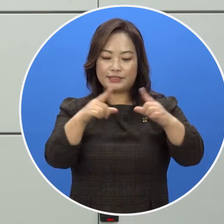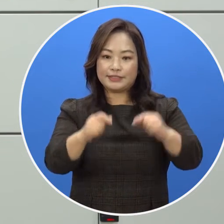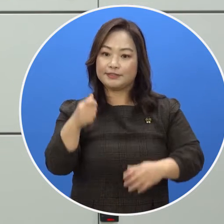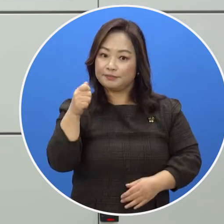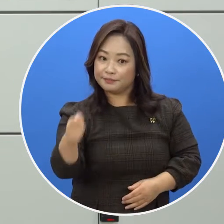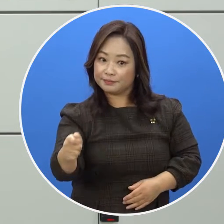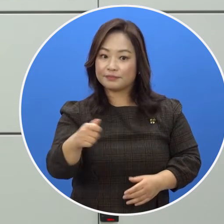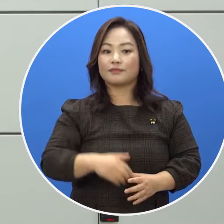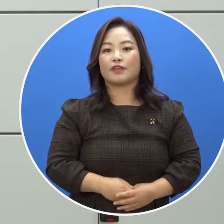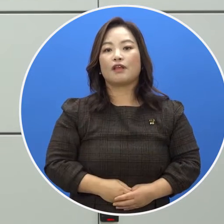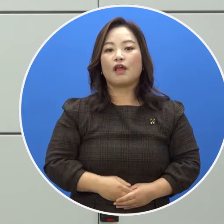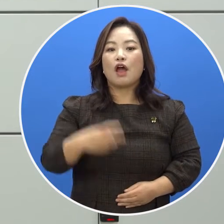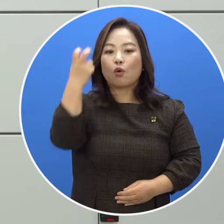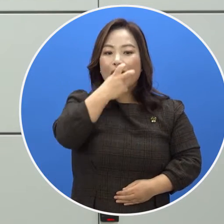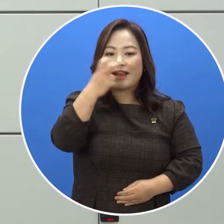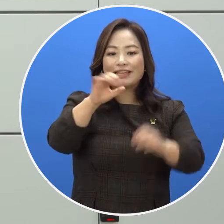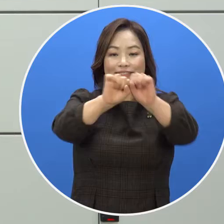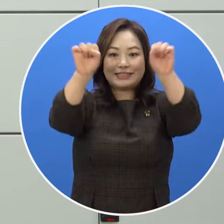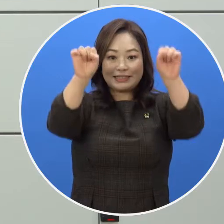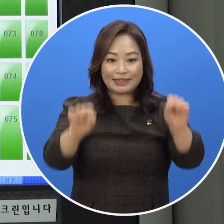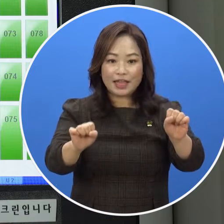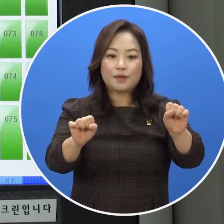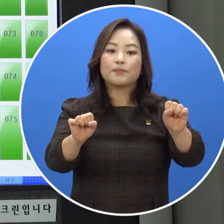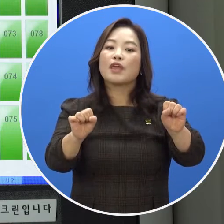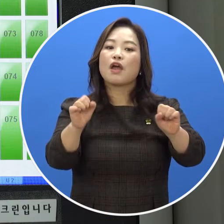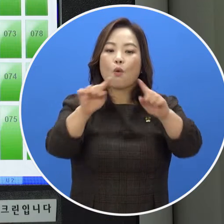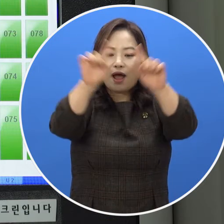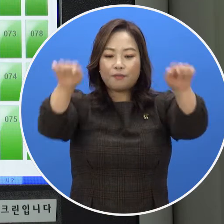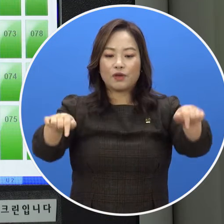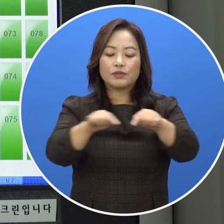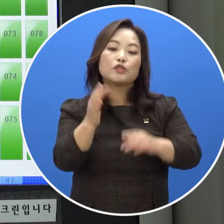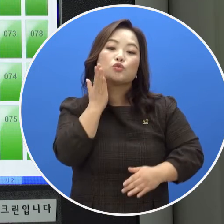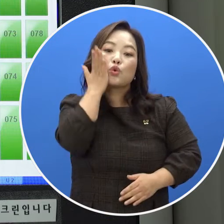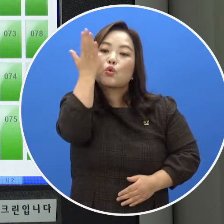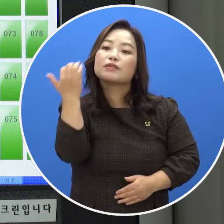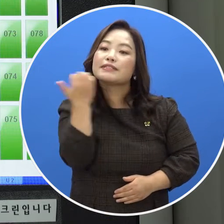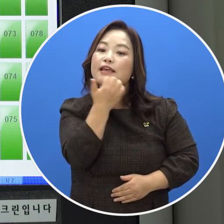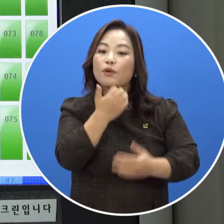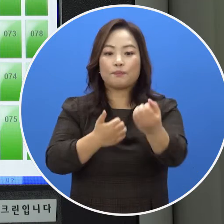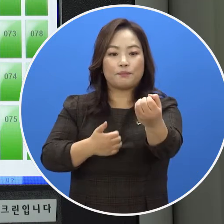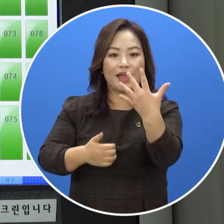이용 가능한 보관함이 관리시스템 화면에 초록색으로 표시됩니다.